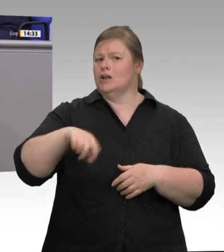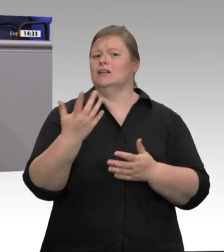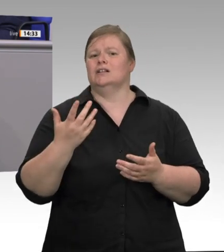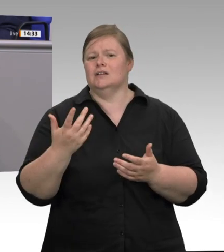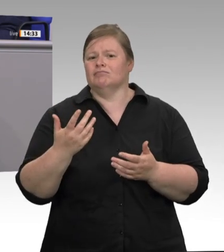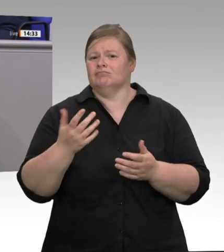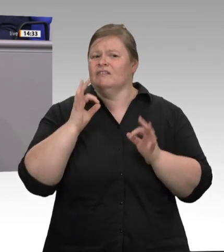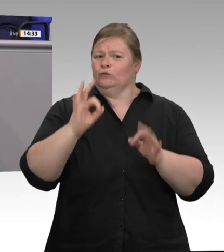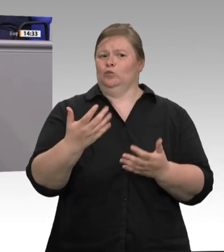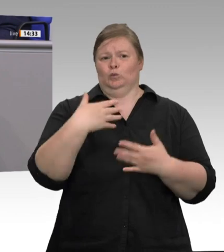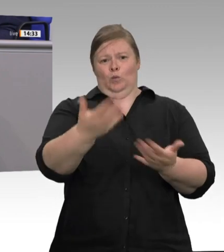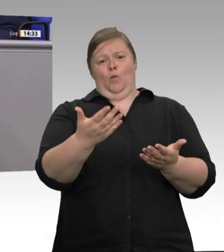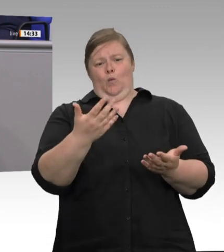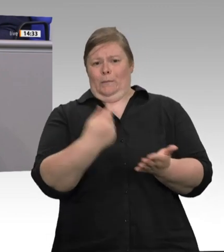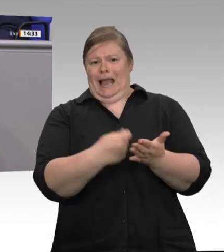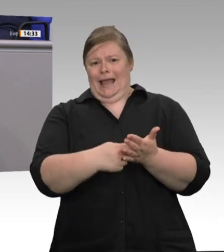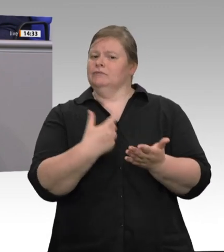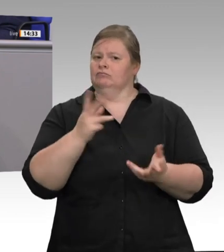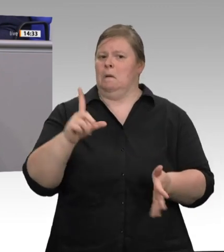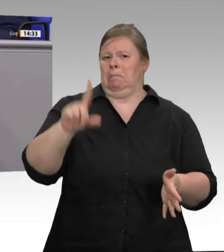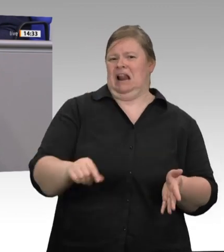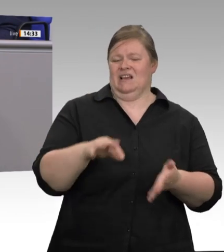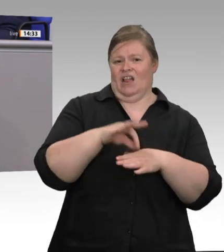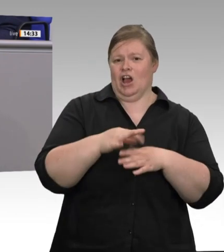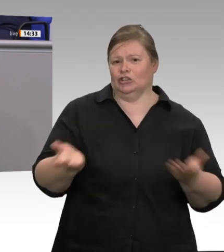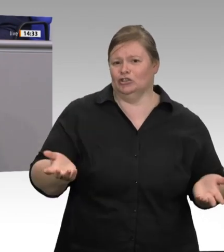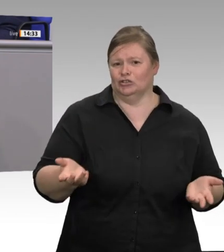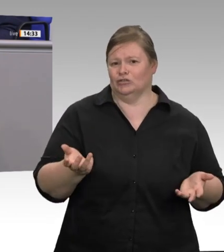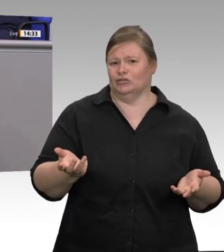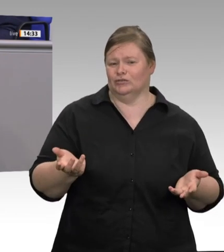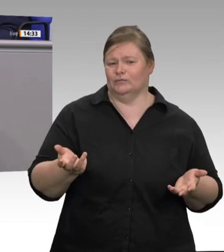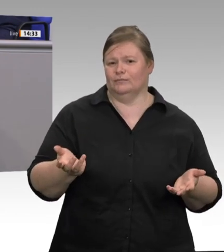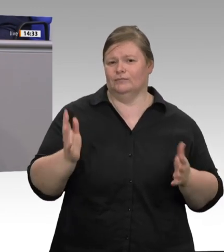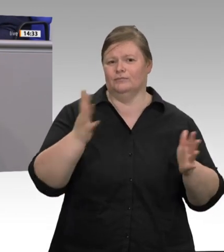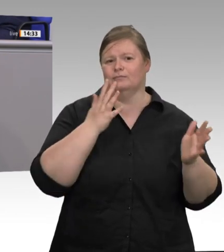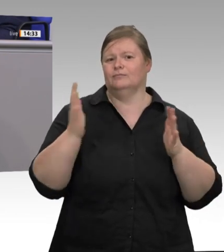zu übermitteln, nicht folgt, der verspielt Vertrauen. Wer der Selbstverpflichtung der Fleischwirtschaft von 2015,